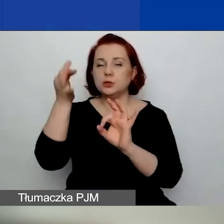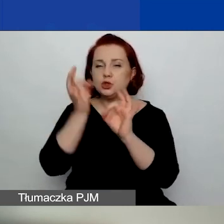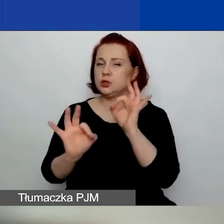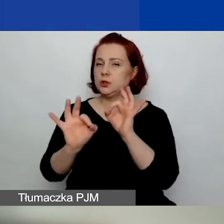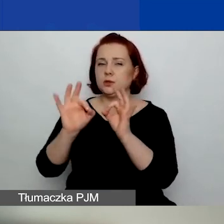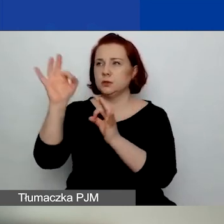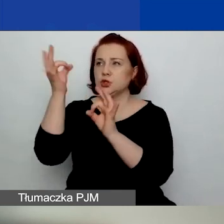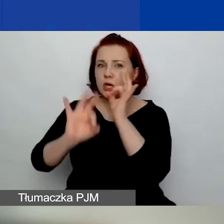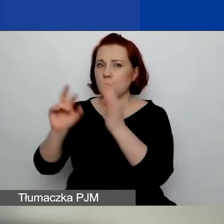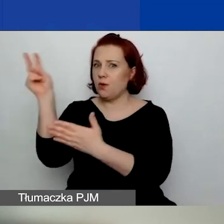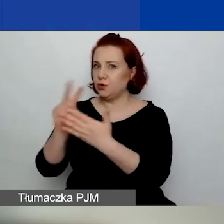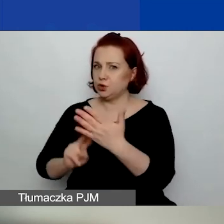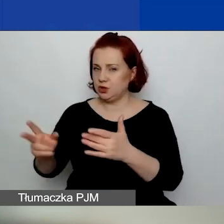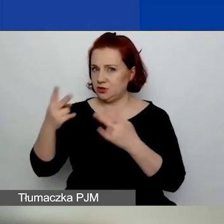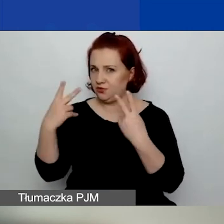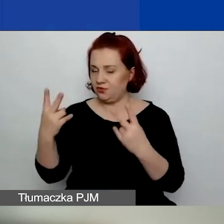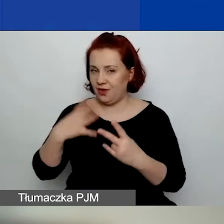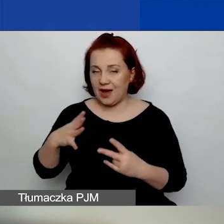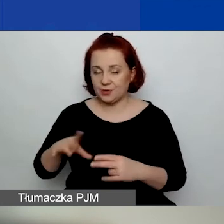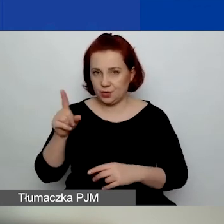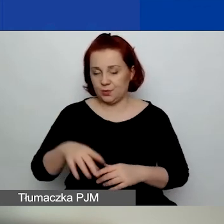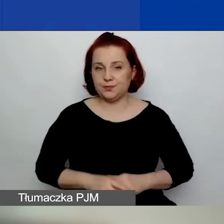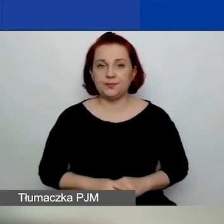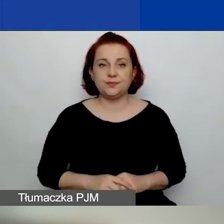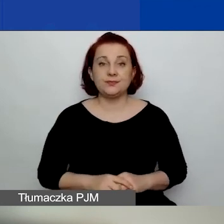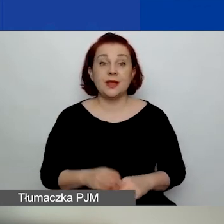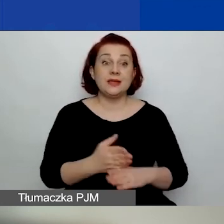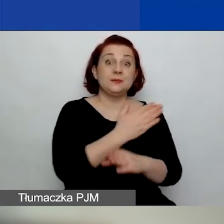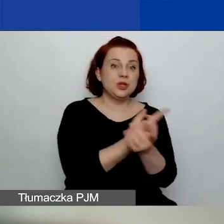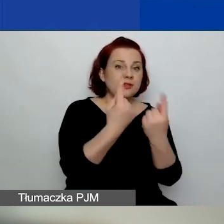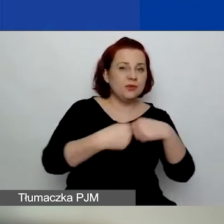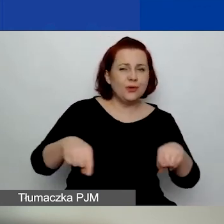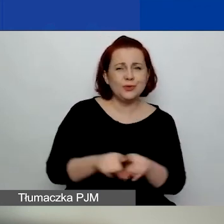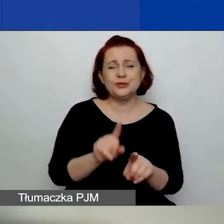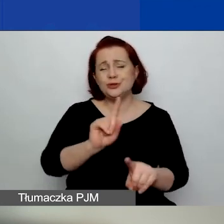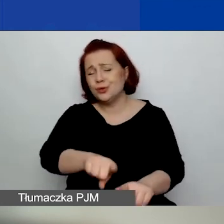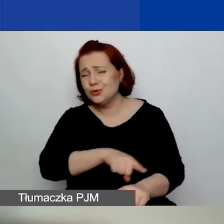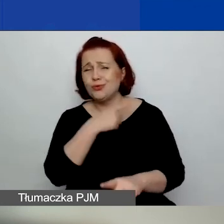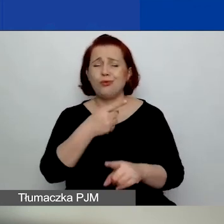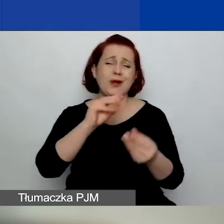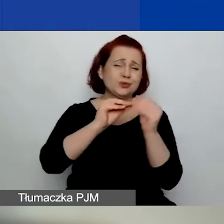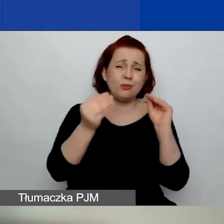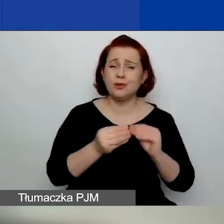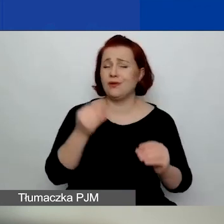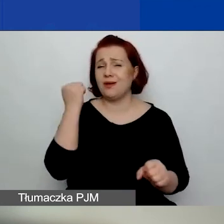Zanim zaczniecie wykonywać długą, żmudną i skomplikowaną pracę nad wnioskiem,